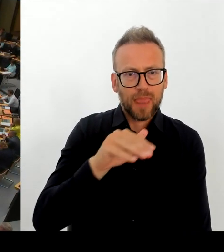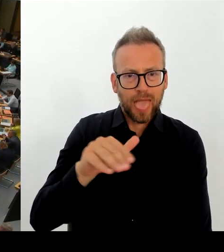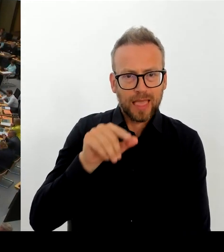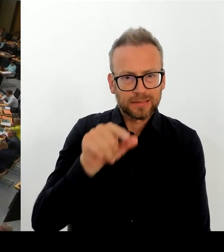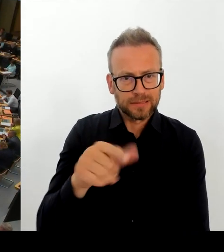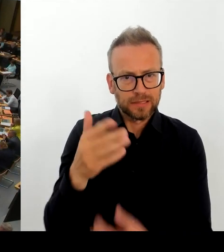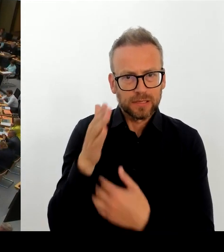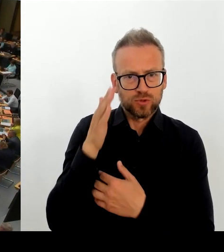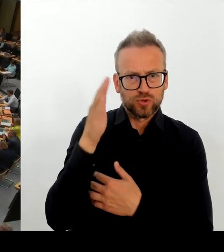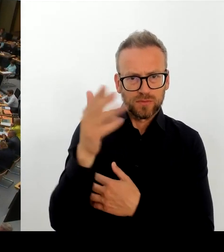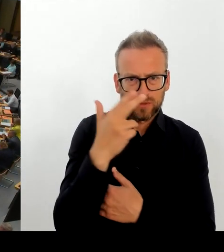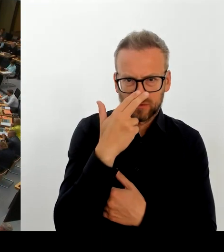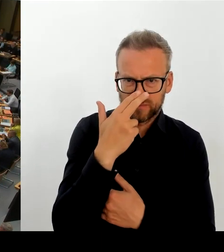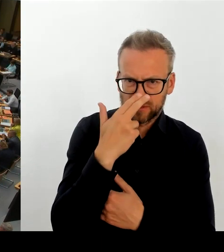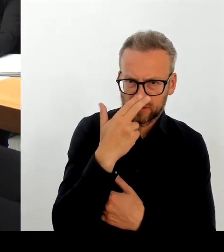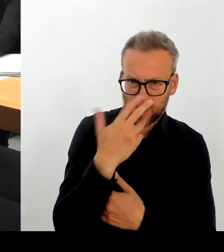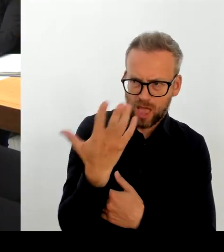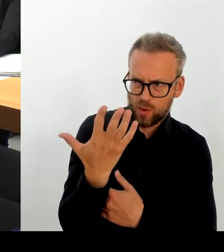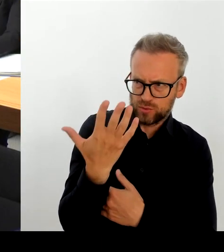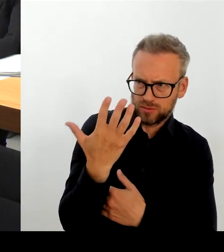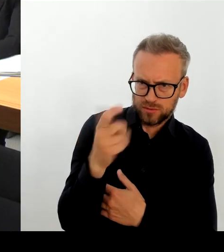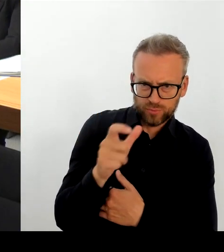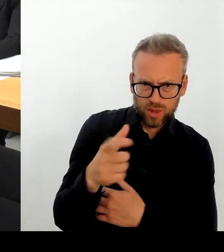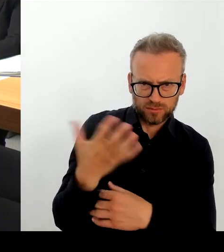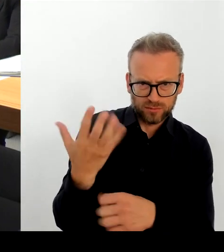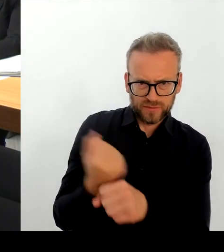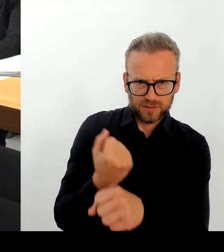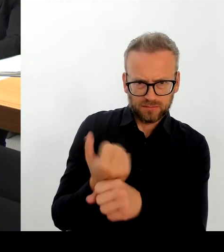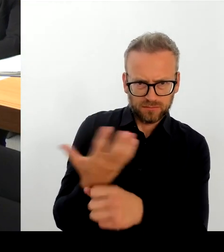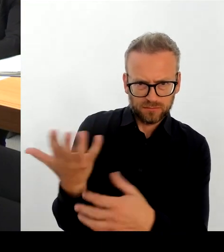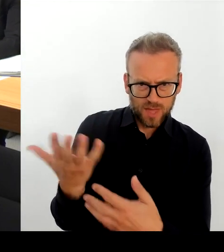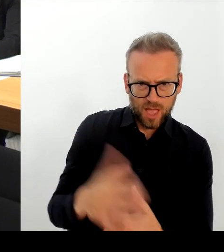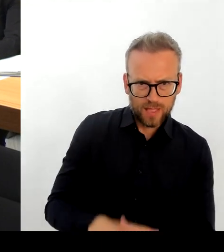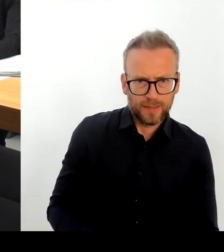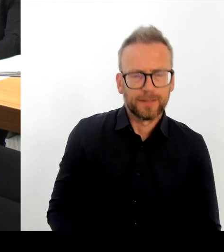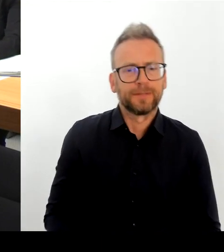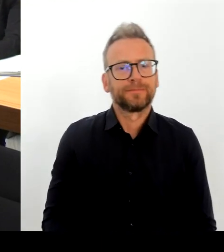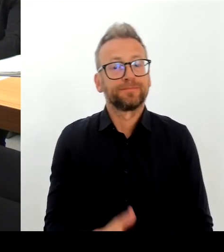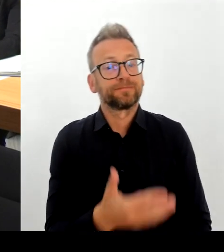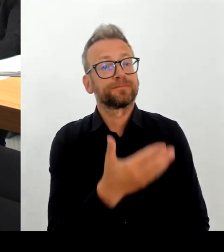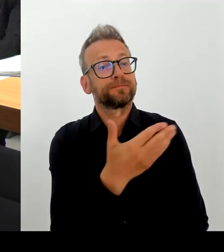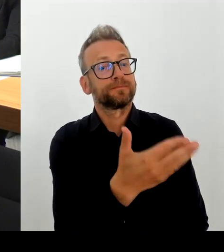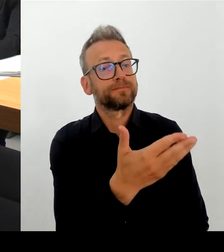Maßnahmen auch schon vor Ort. Das haben mir sowohl die Bewohnerinnen und Bewohner, auch die